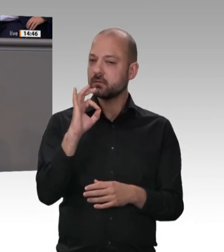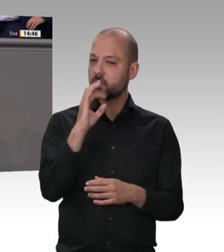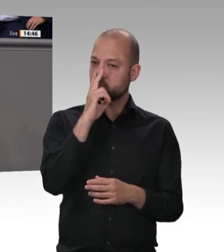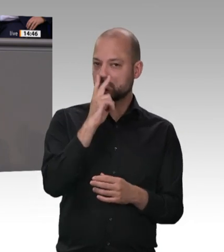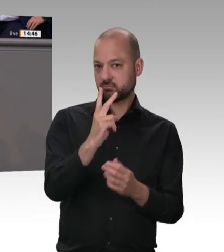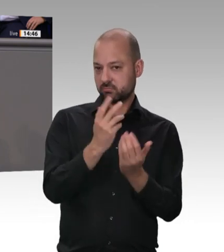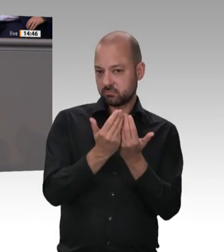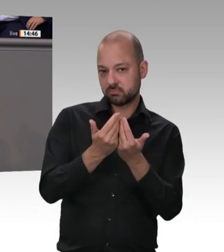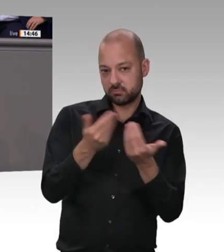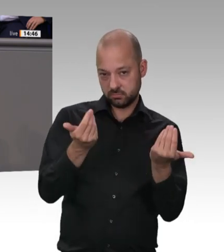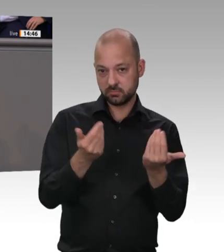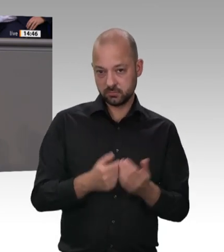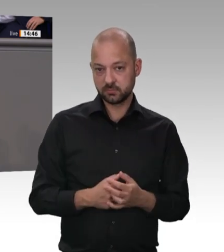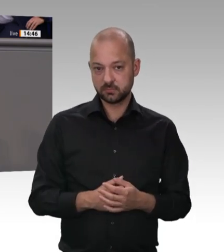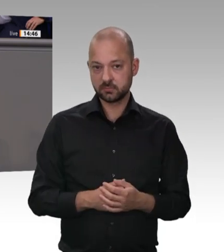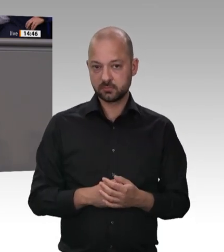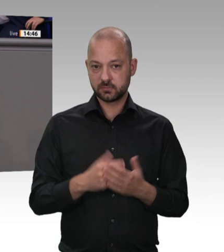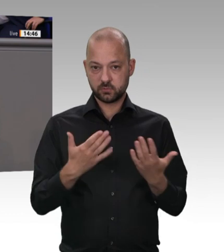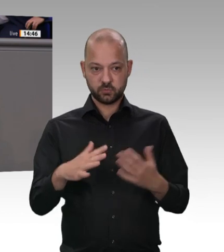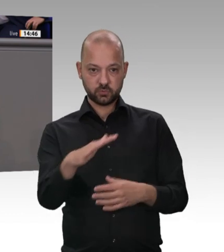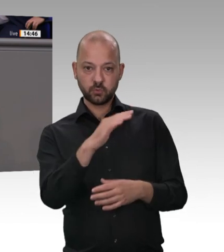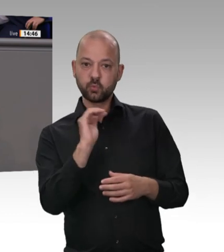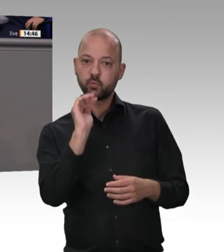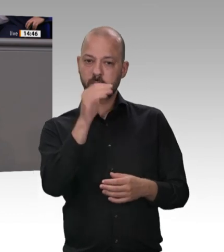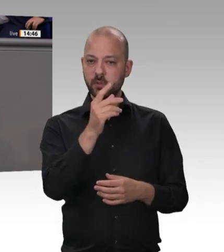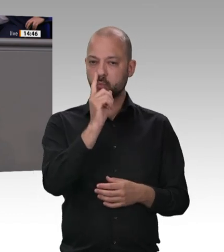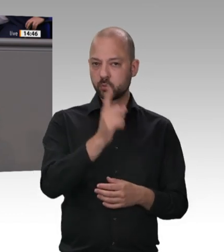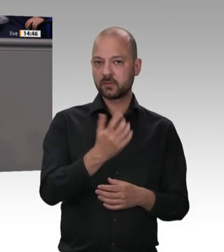und gegen Würde und Anstand kommen konnte, und entsprechend gesetzliche Regelungen